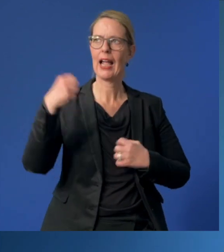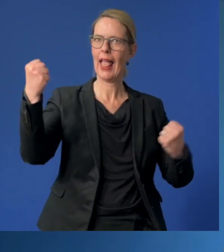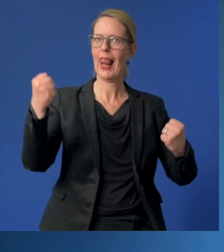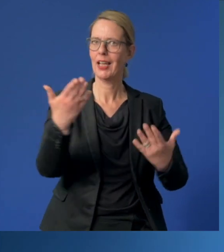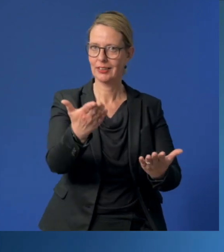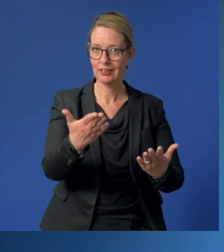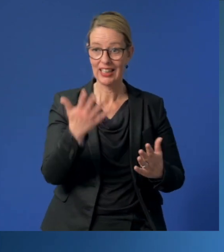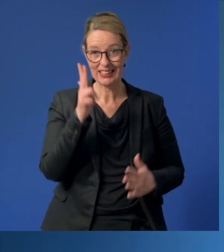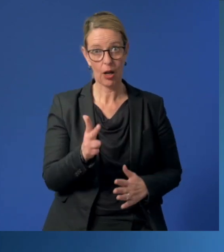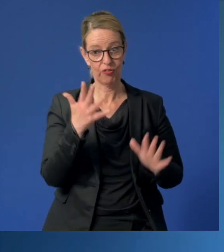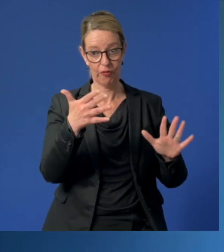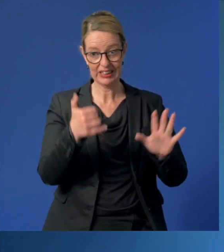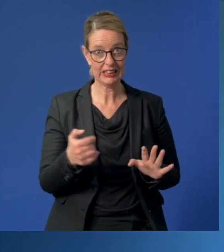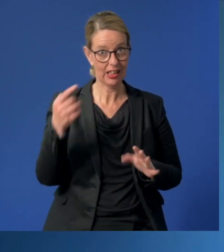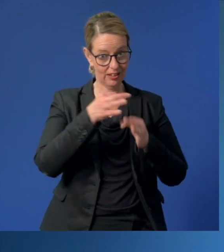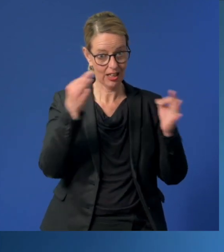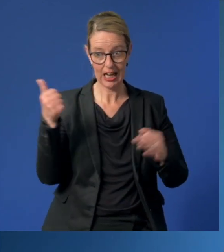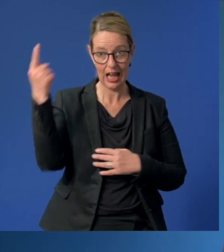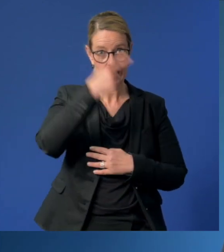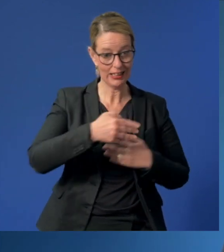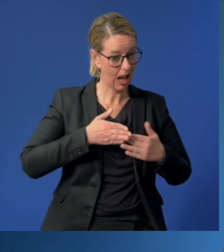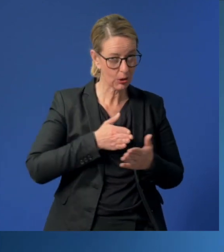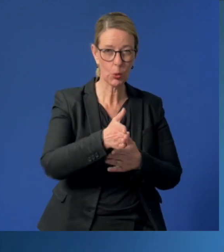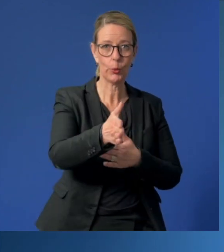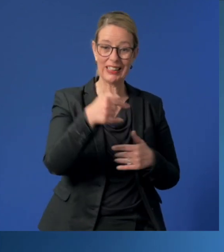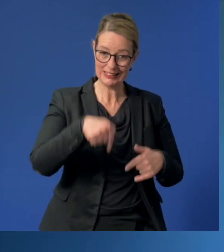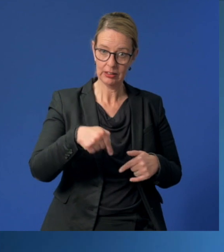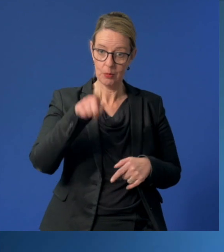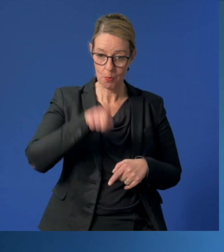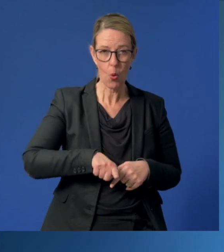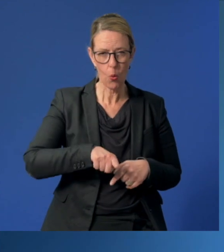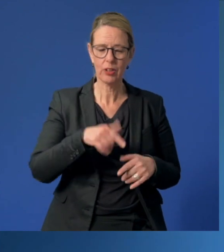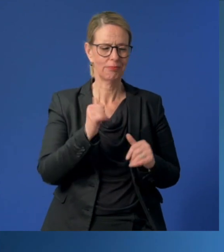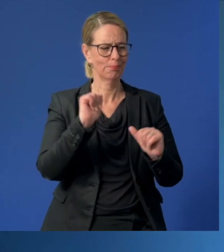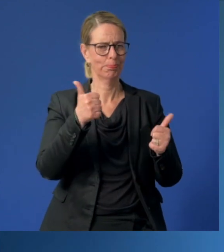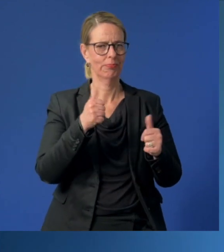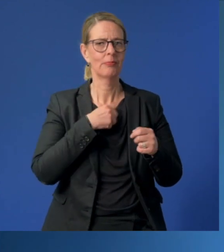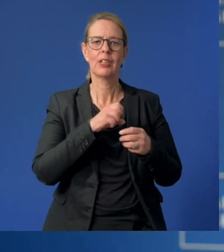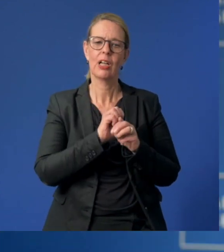An 365 Tagen im Jahr und ganz besonders in diesen Monaten der Corona-Pandemie.